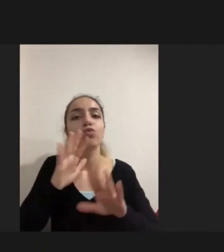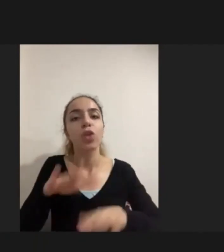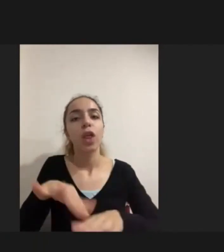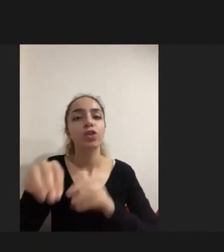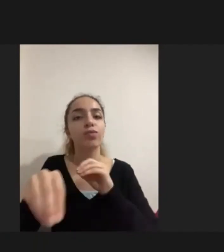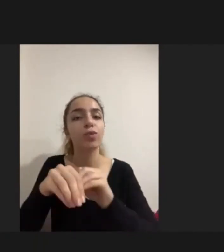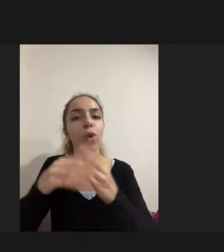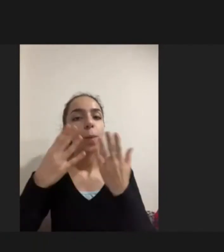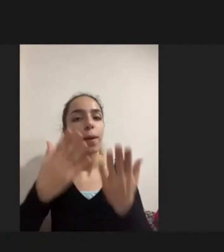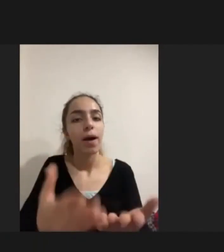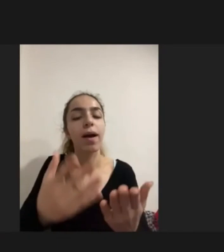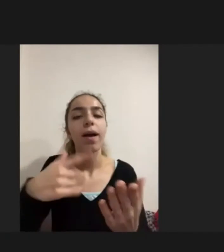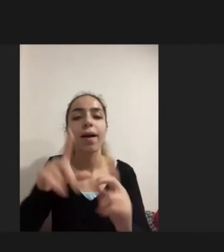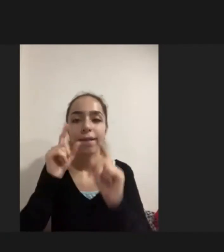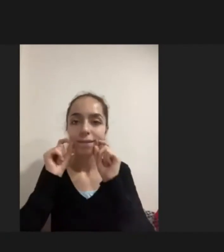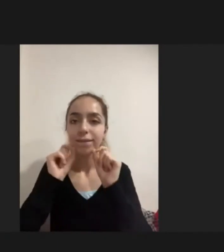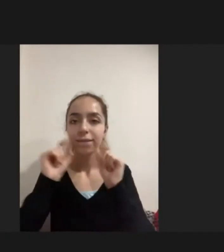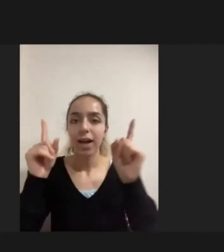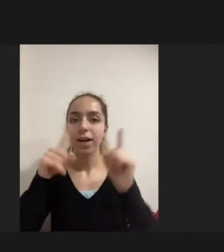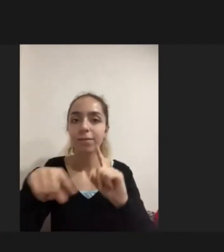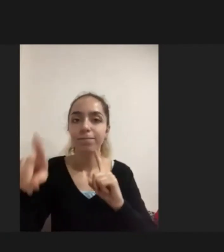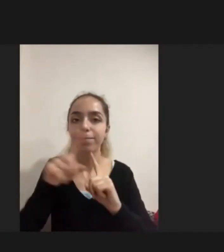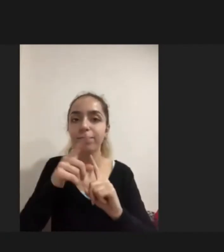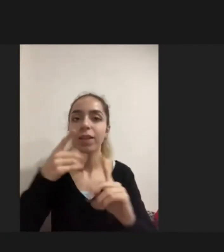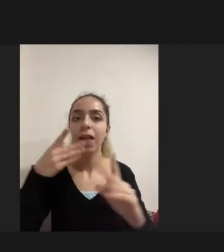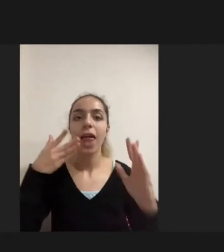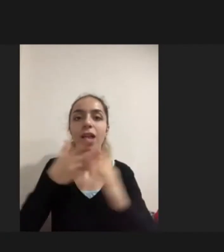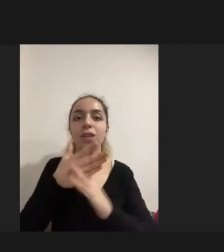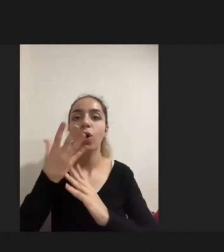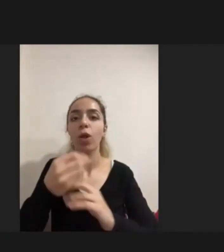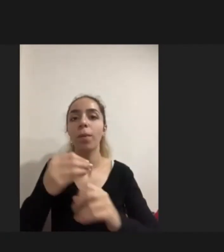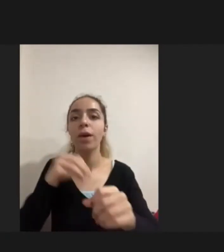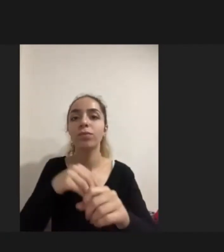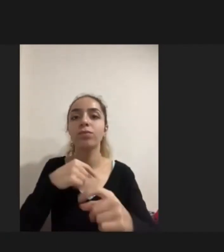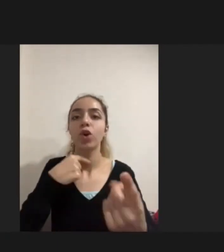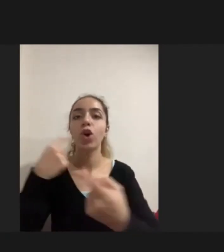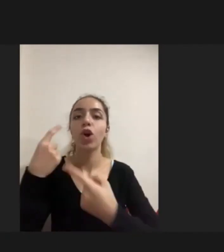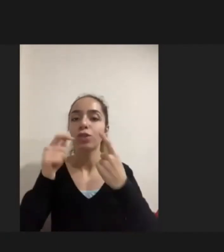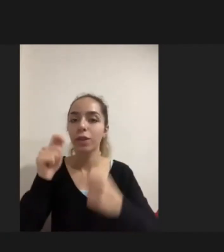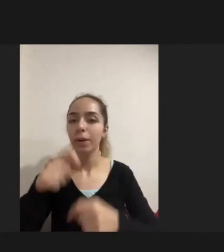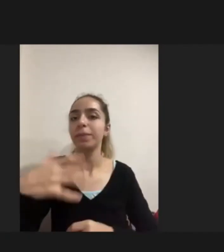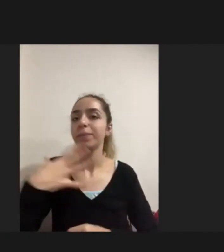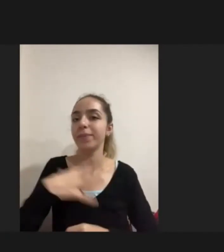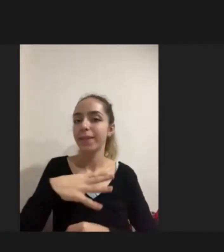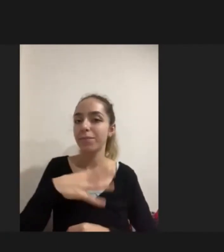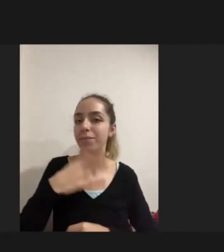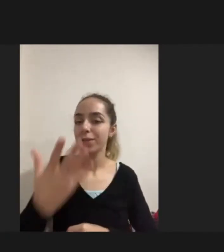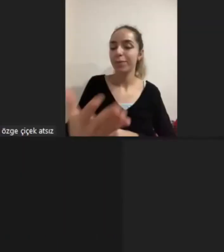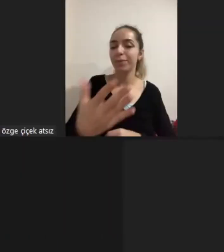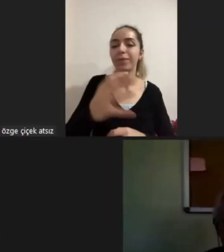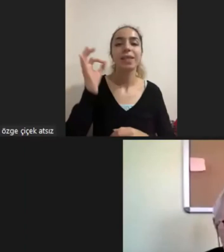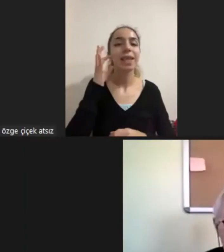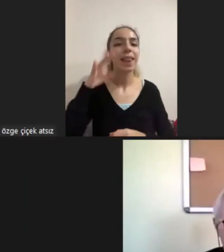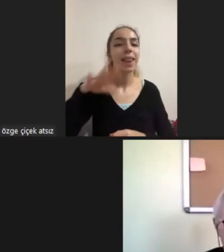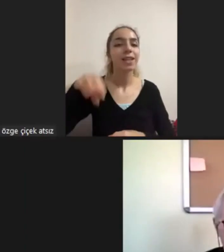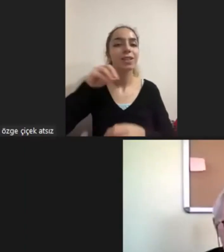oturumumuzda onların erişilebilirliğine ilişkin bir konuşma da olsun istemiştim Dinlediğiniz için çok teşekkür ederim Çok sağolun